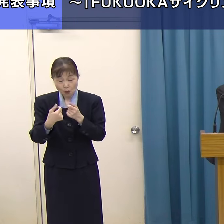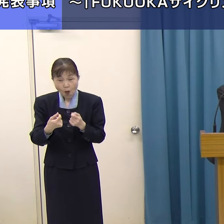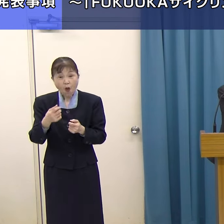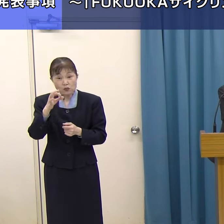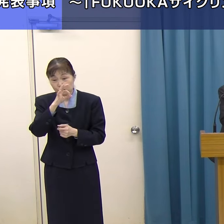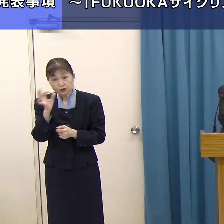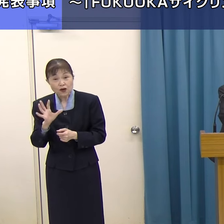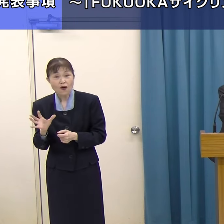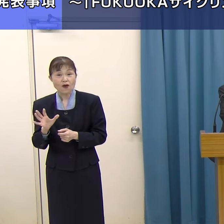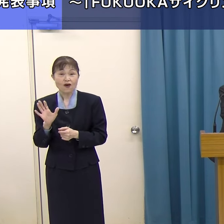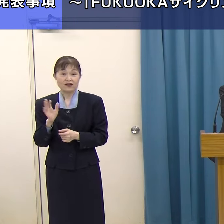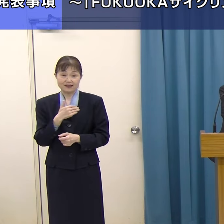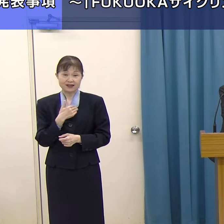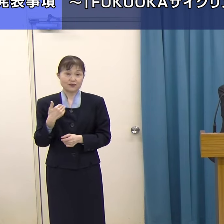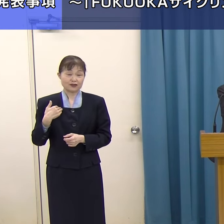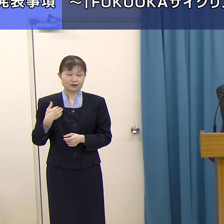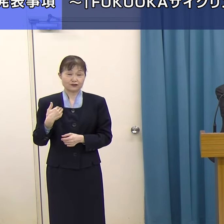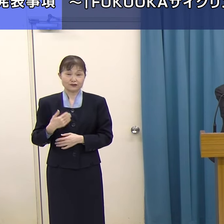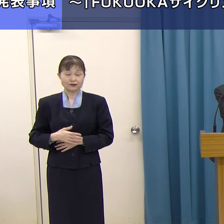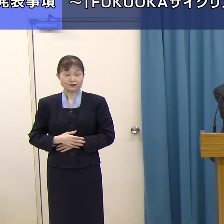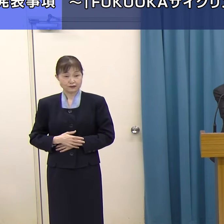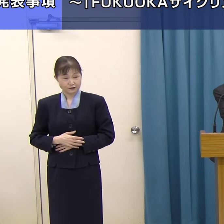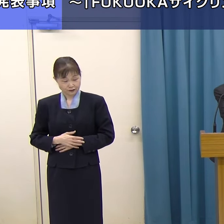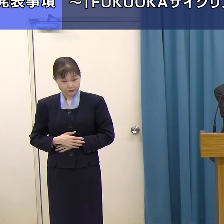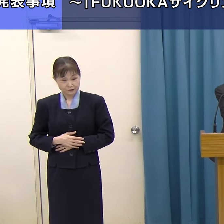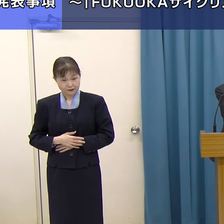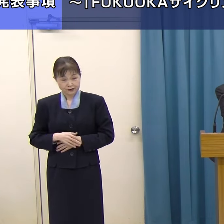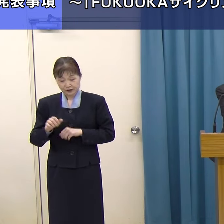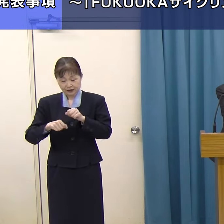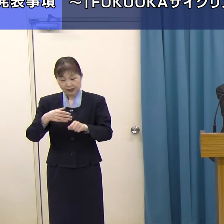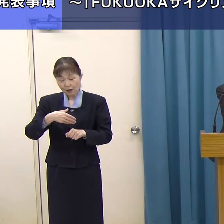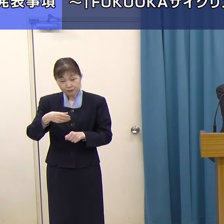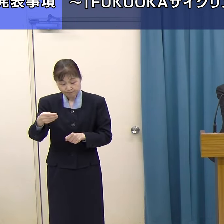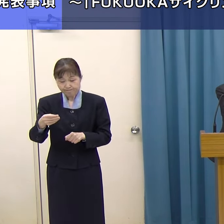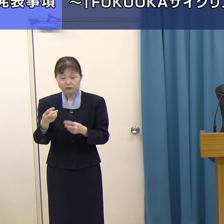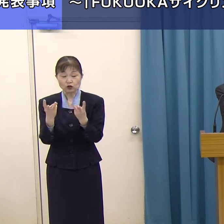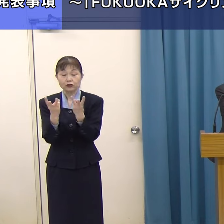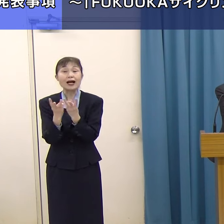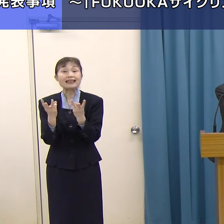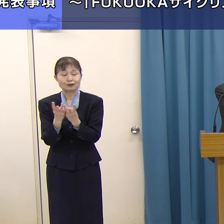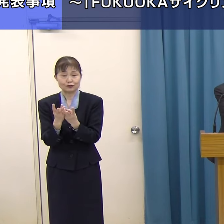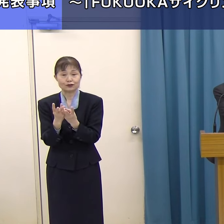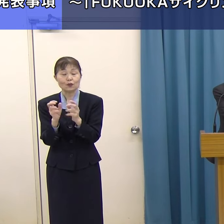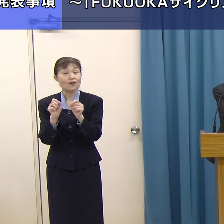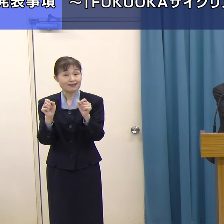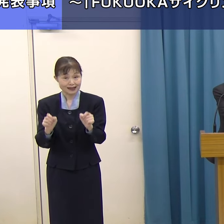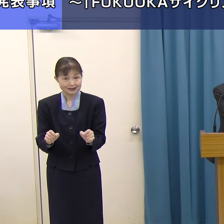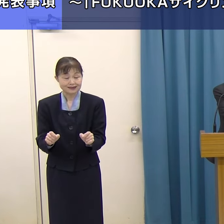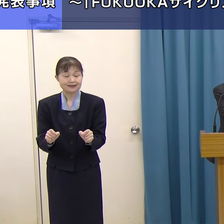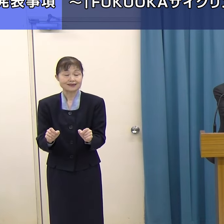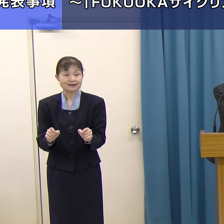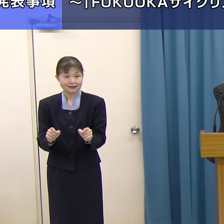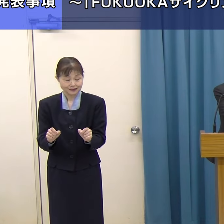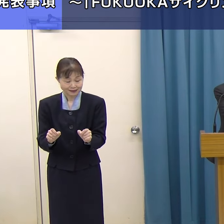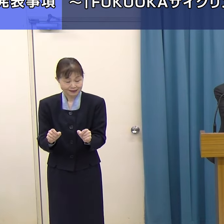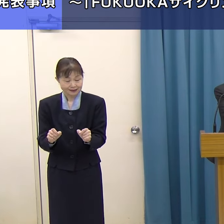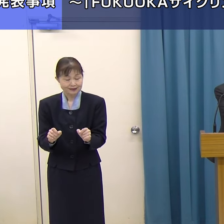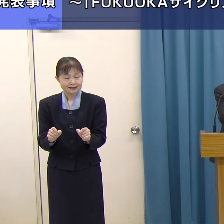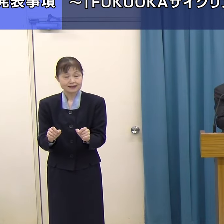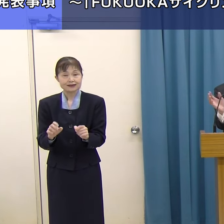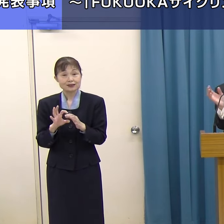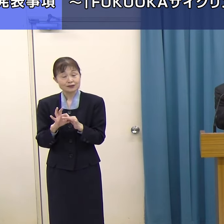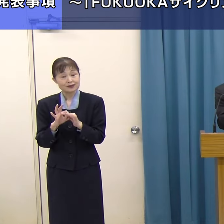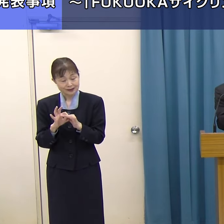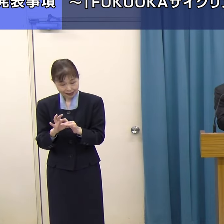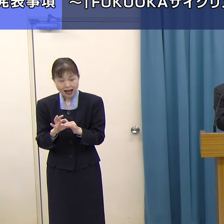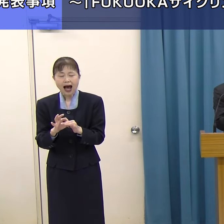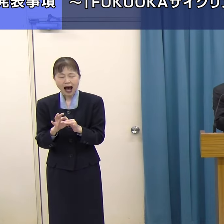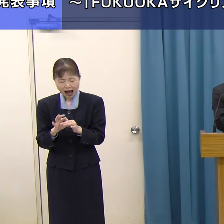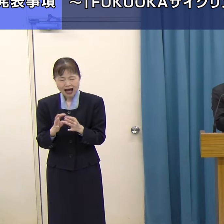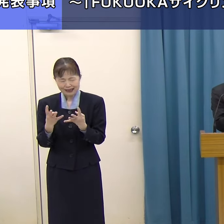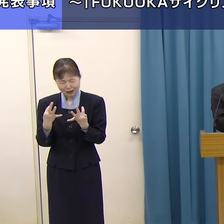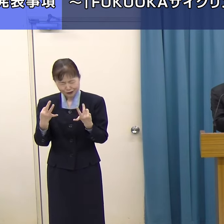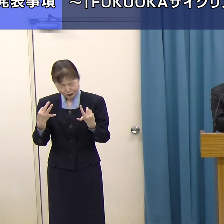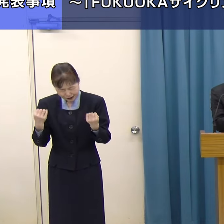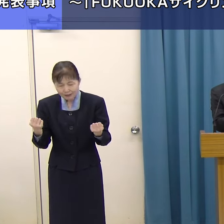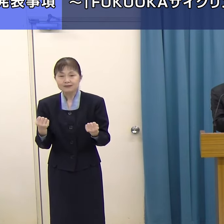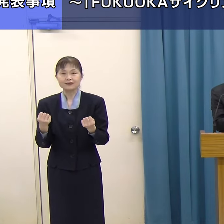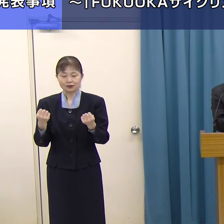レンタサイクルの台数の問題を先ほど申し上げましたが、台数をそろえるためには、一社では対応できないから、